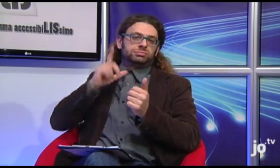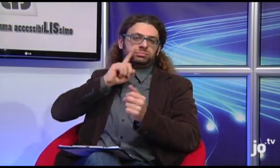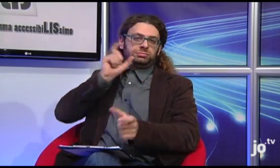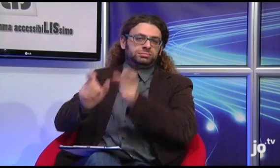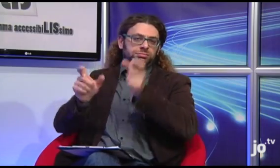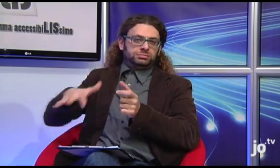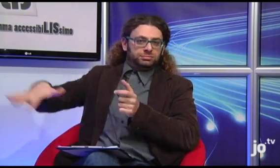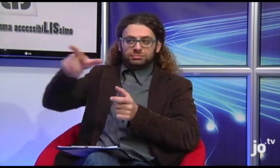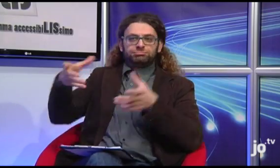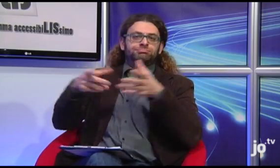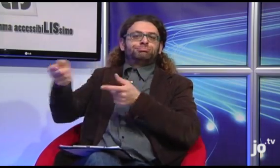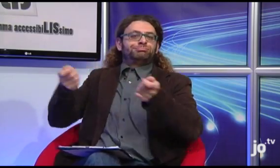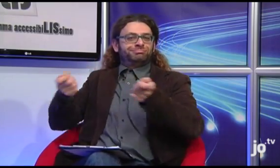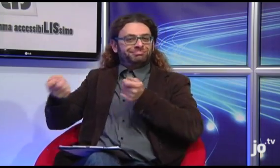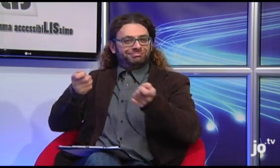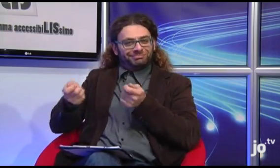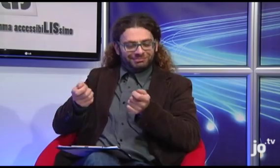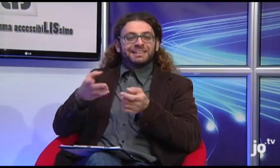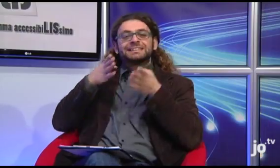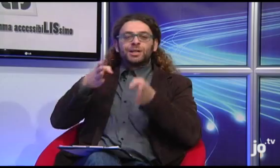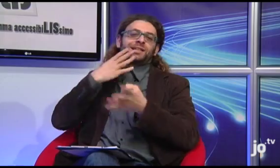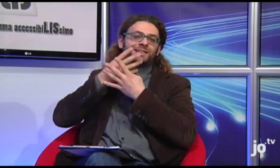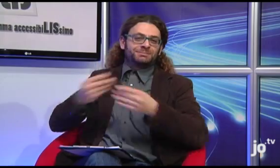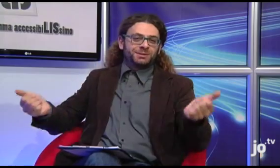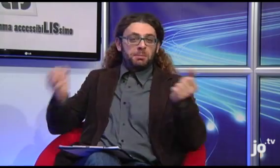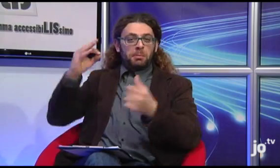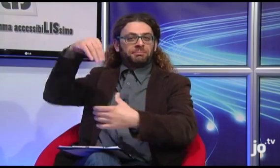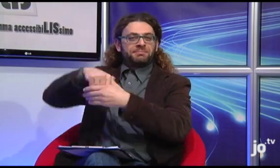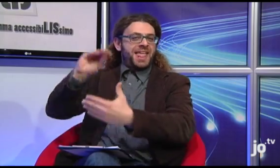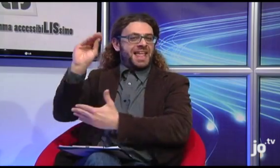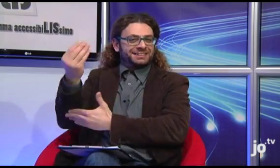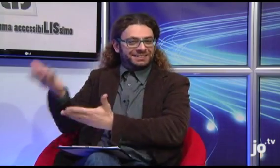e in particolare qui da noi il gruppo è coordinato da persone sorde che lavorano all'interno del settore spirituale dell'ENS,